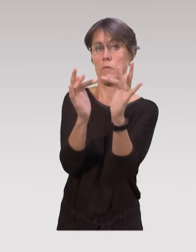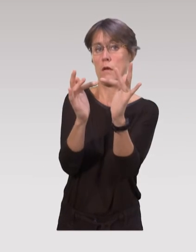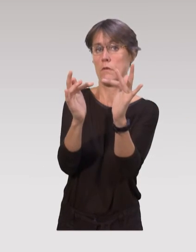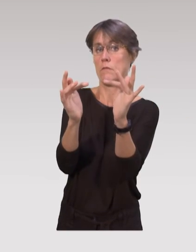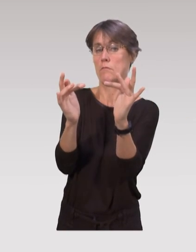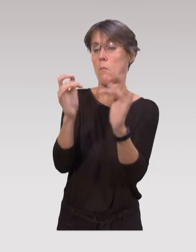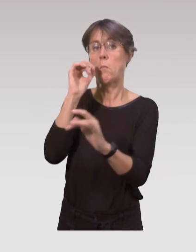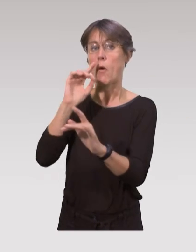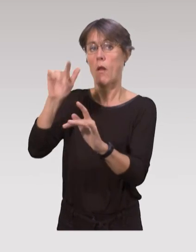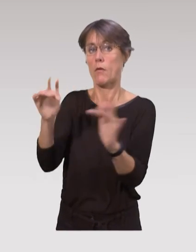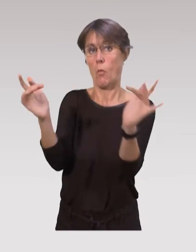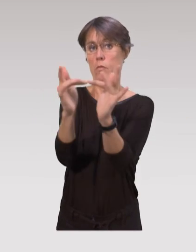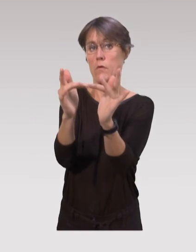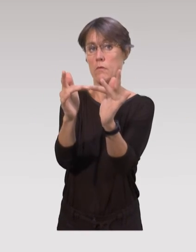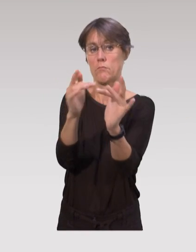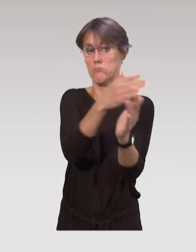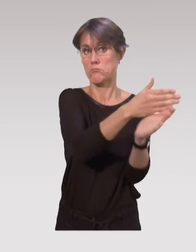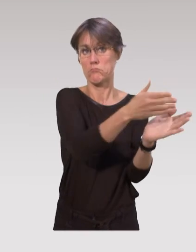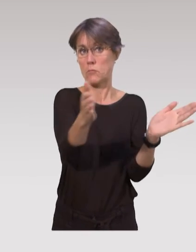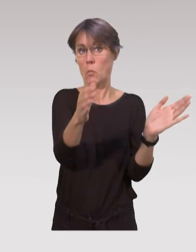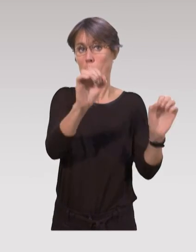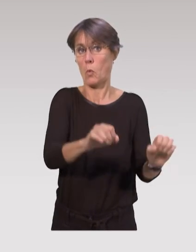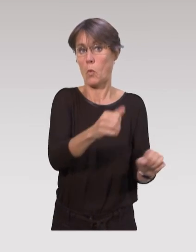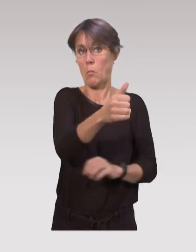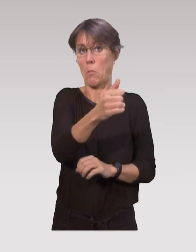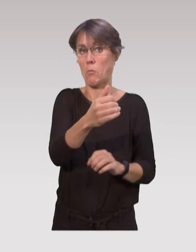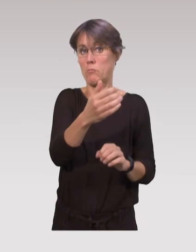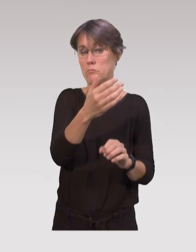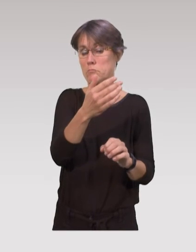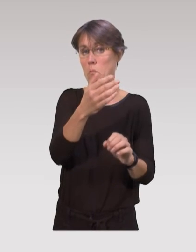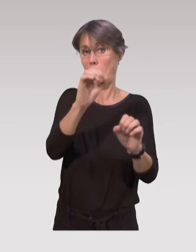toutes ces professions-là sont en capacité d’intervenir,